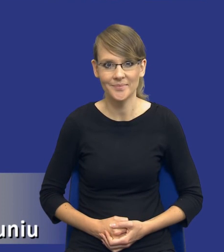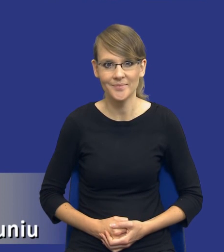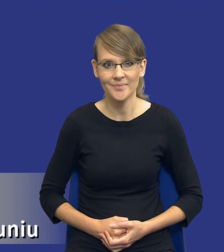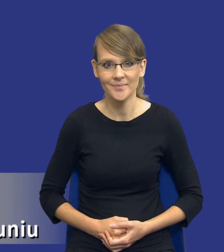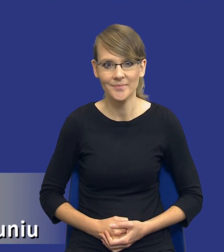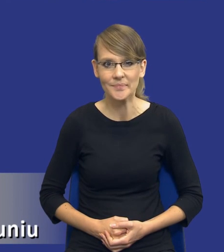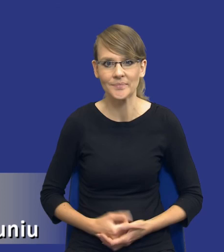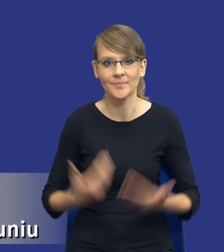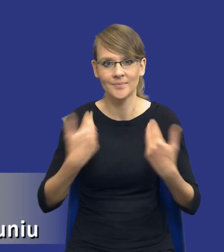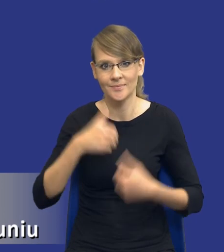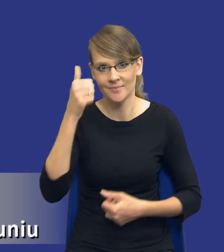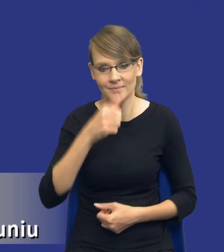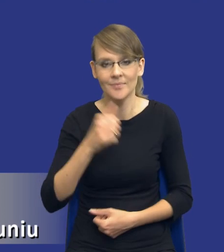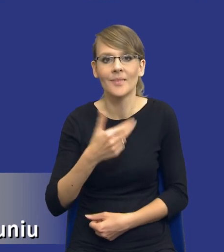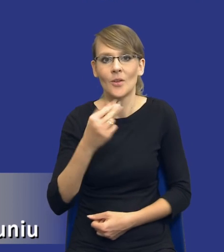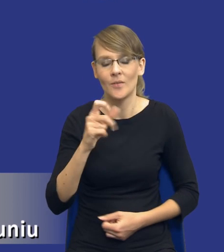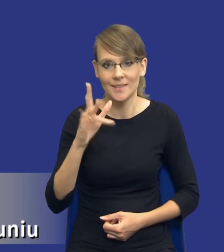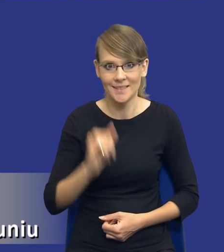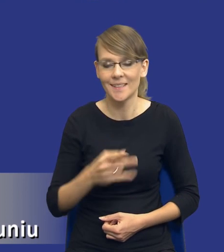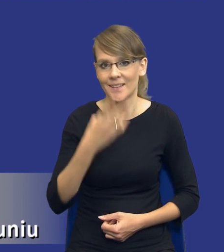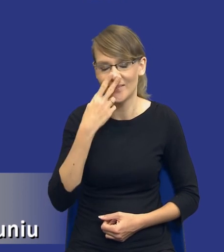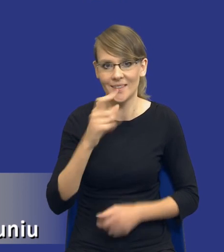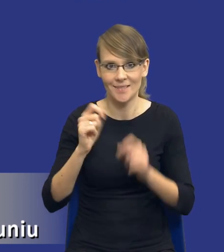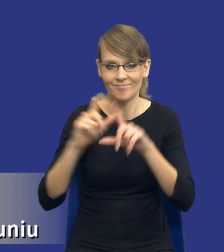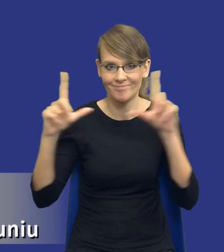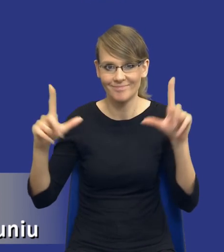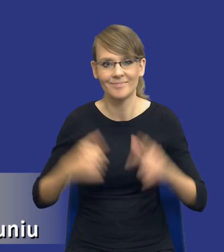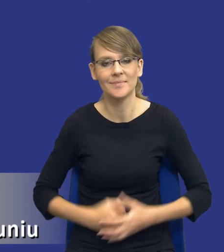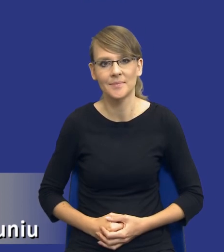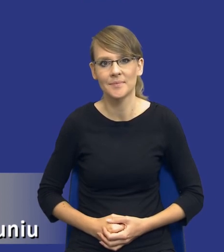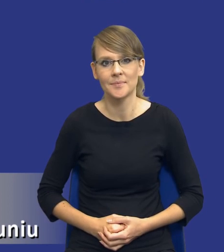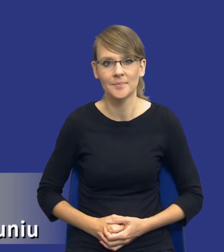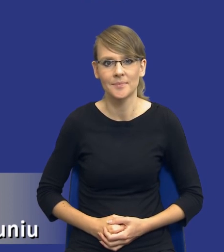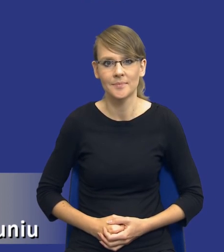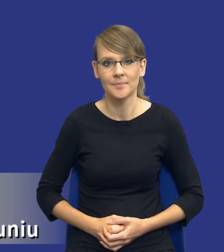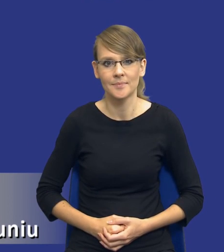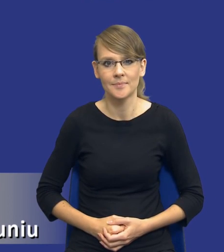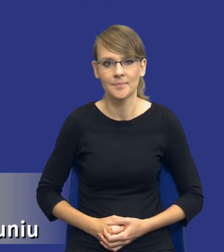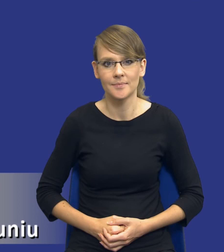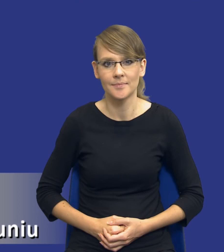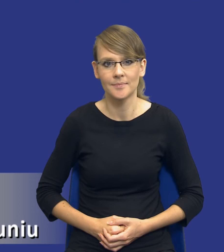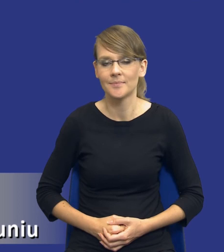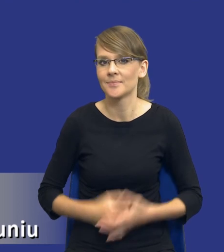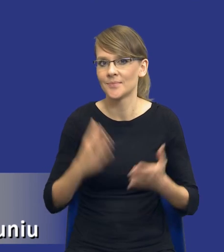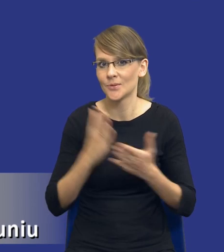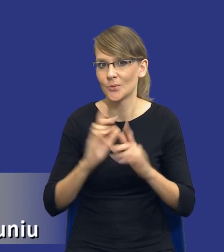Nazywam się Paweł Nowicki, zresztą Państwo widzą na planszy, to jest nasze drugie spotkanie